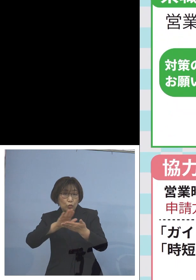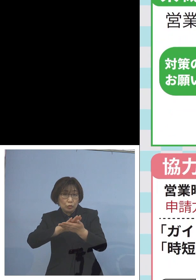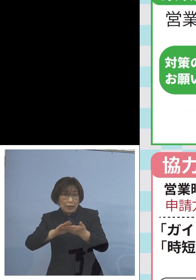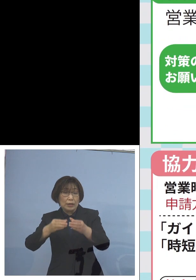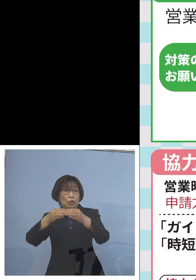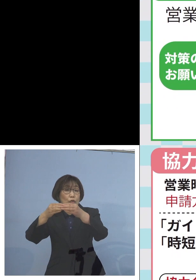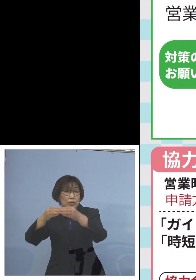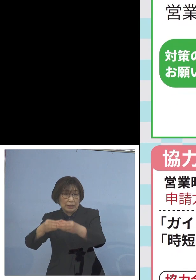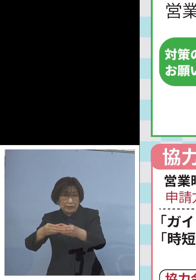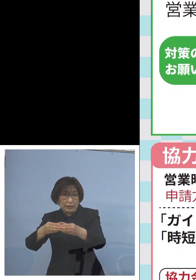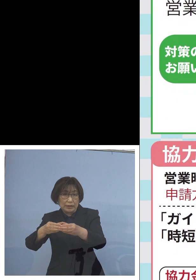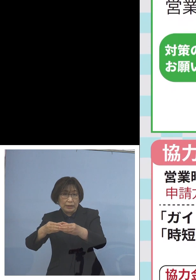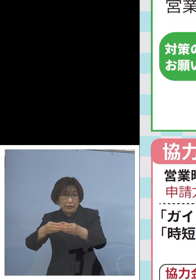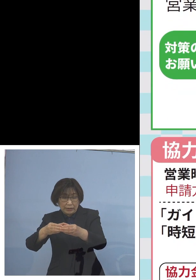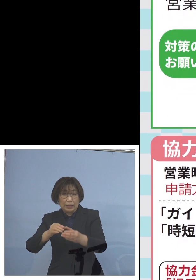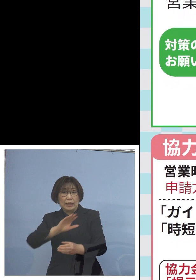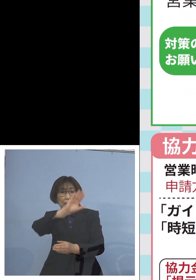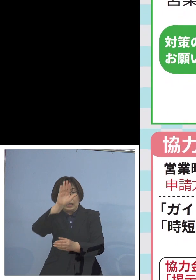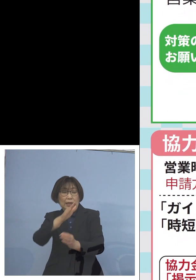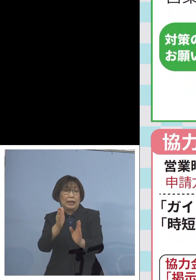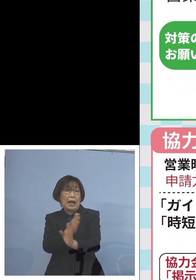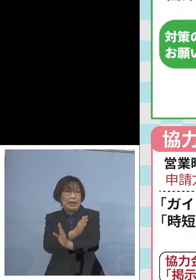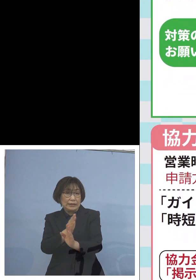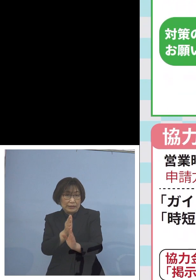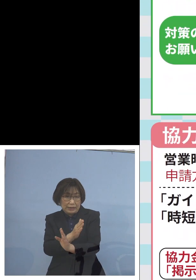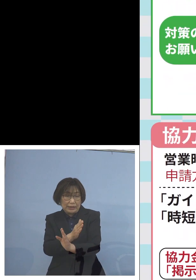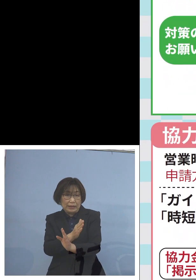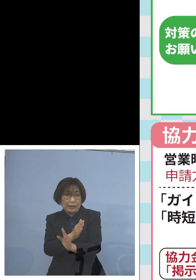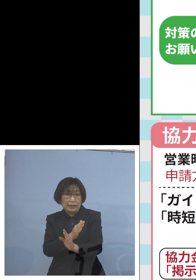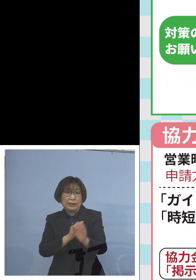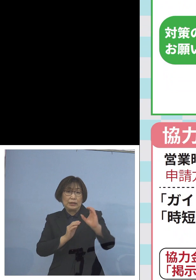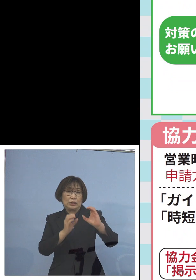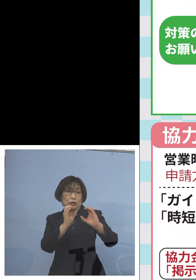換気の徹底 二酸化炭素センサーの設置